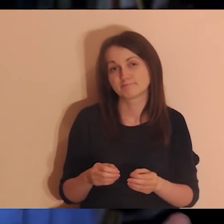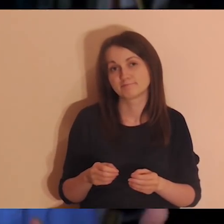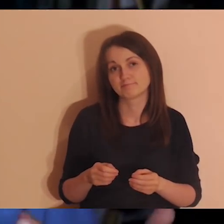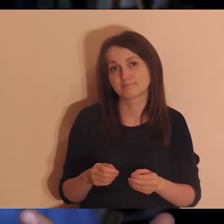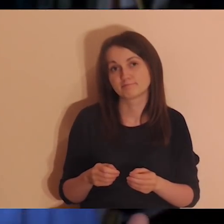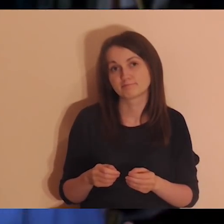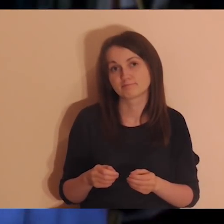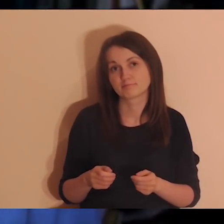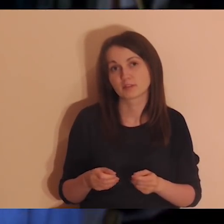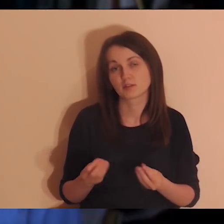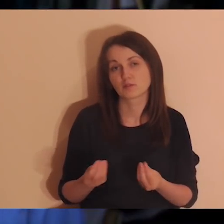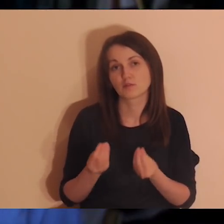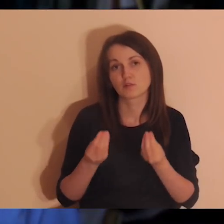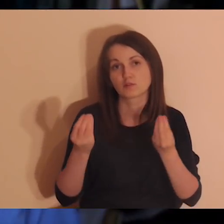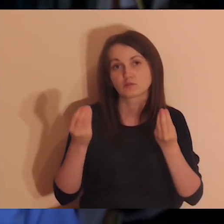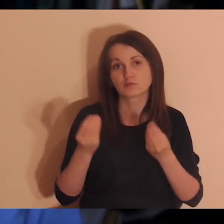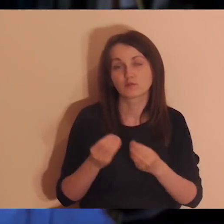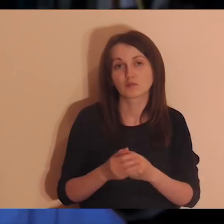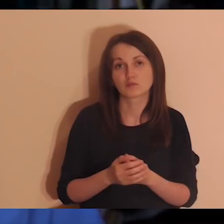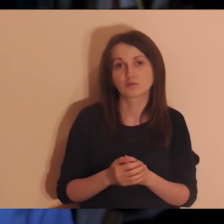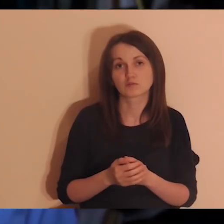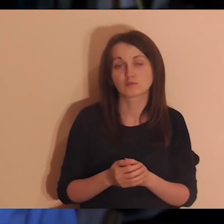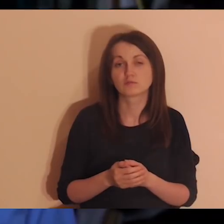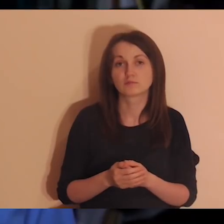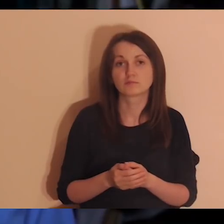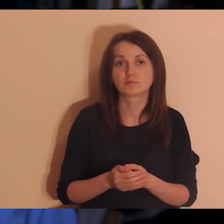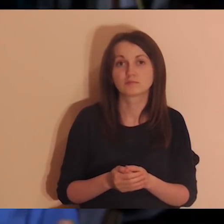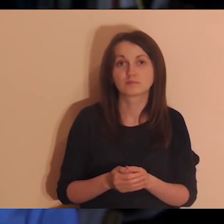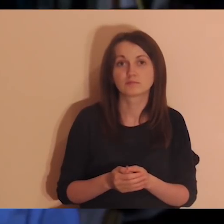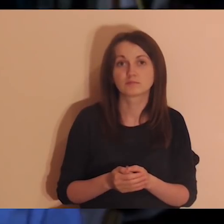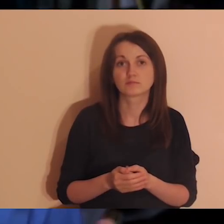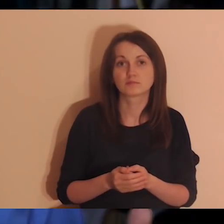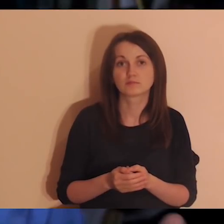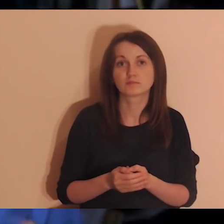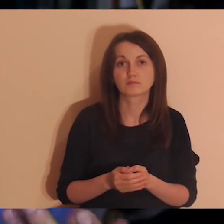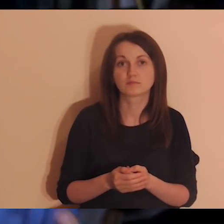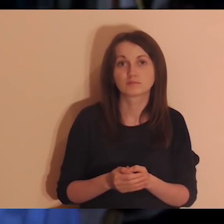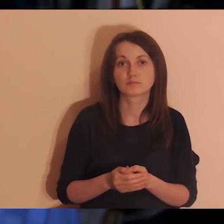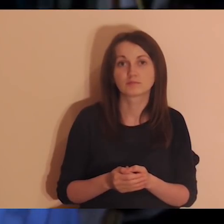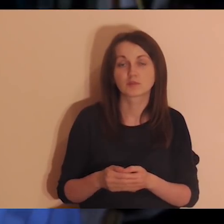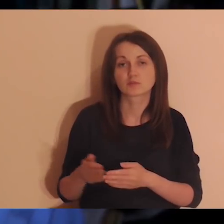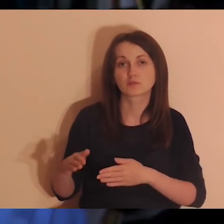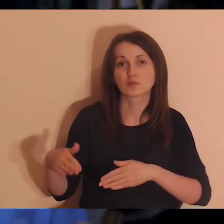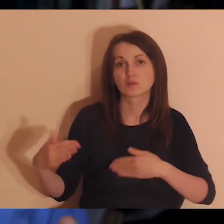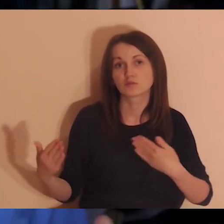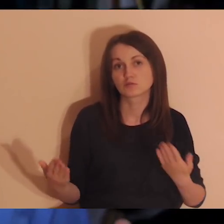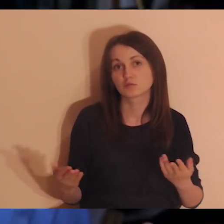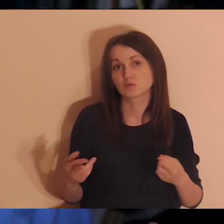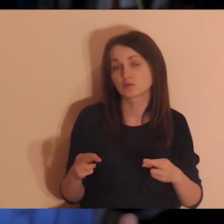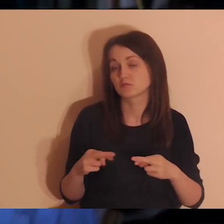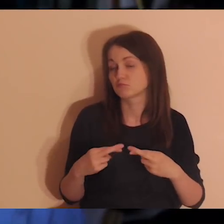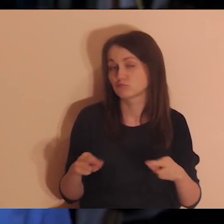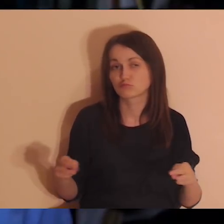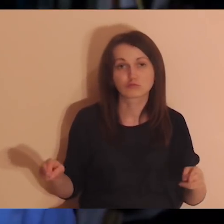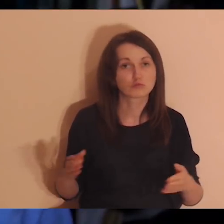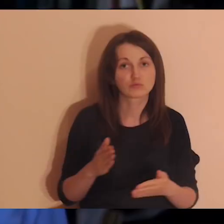w obsłudze tego w języku angielskim od strony social mediów albo innej pomocy,